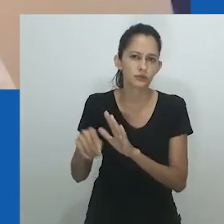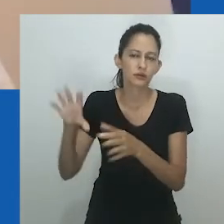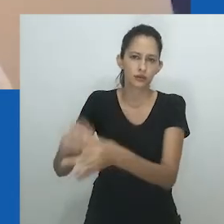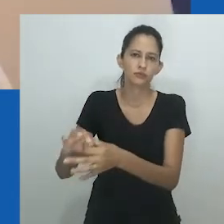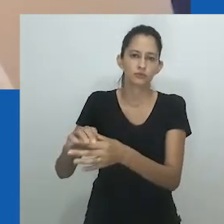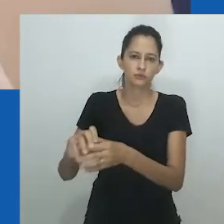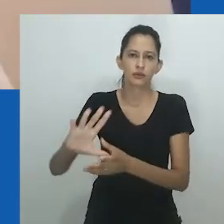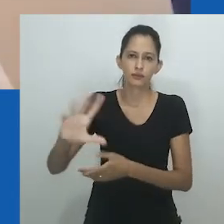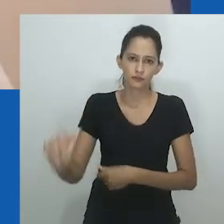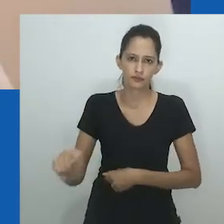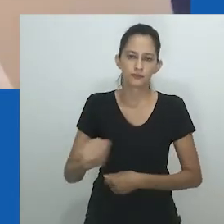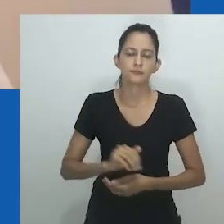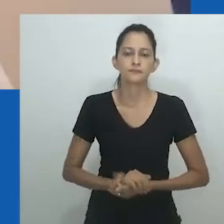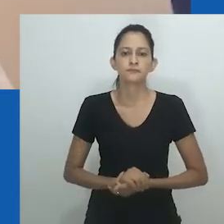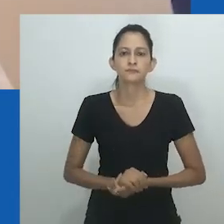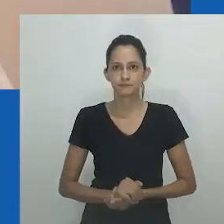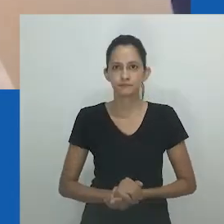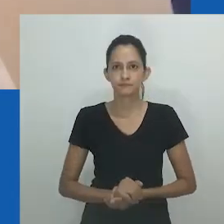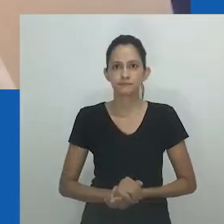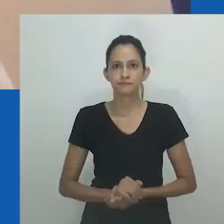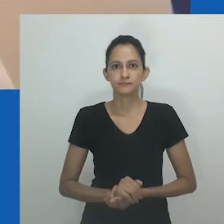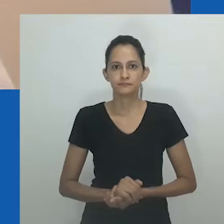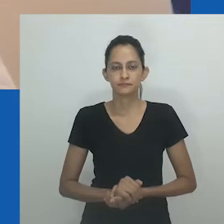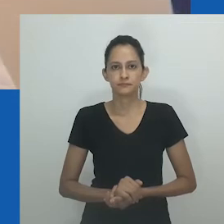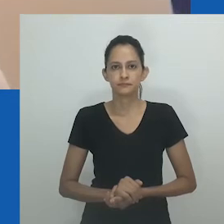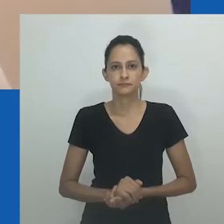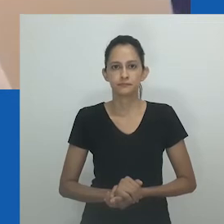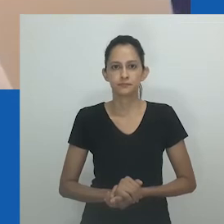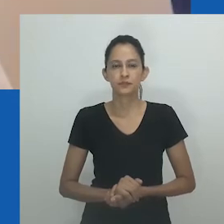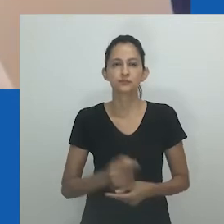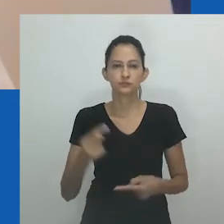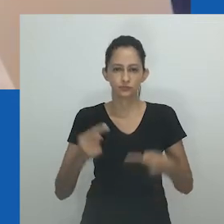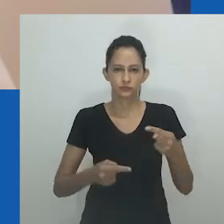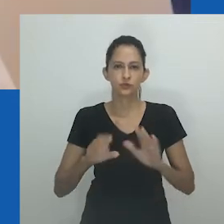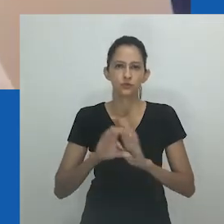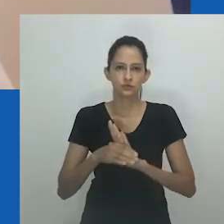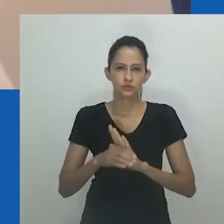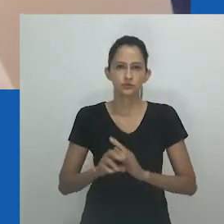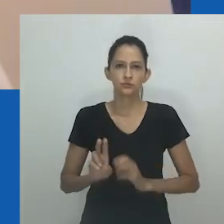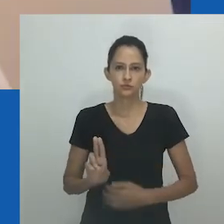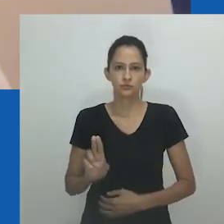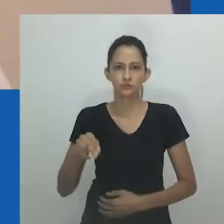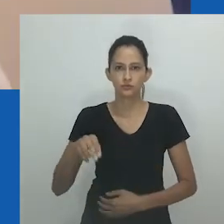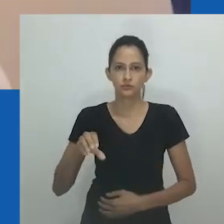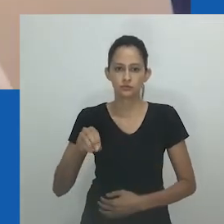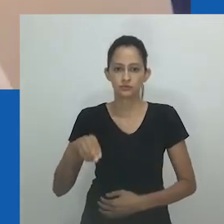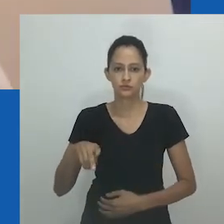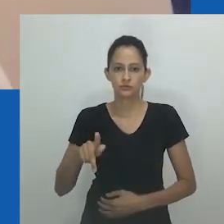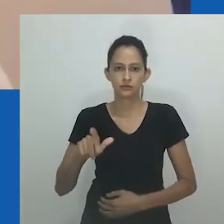Na seção a seguir, em três partes, eu descompacto unongayindoda em uma paisagem sul-africana.